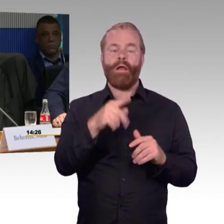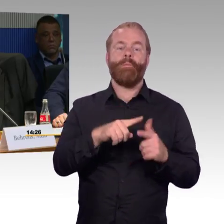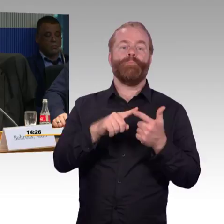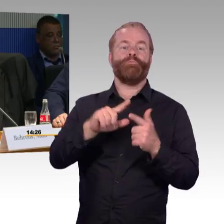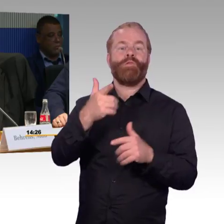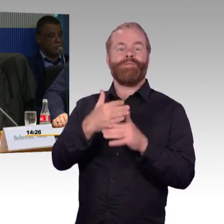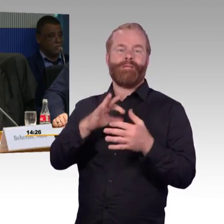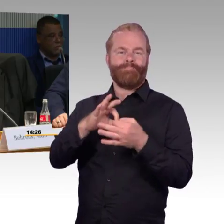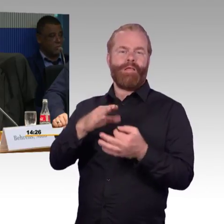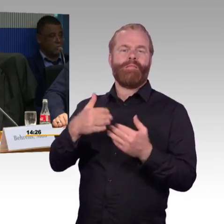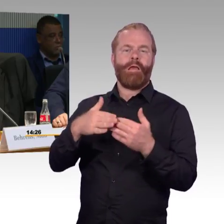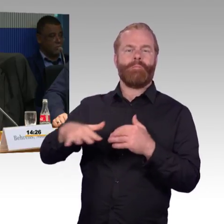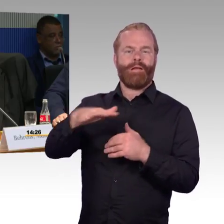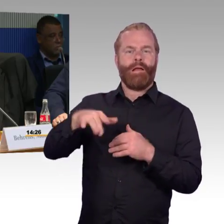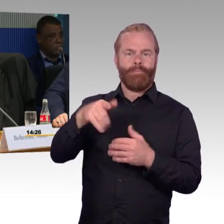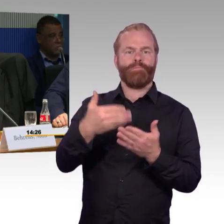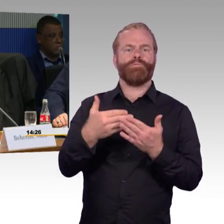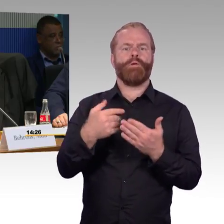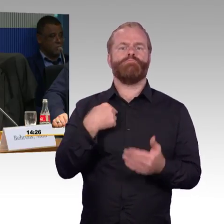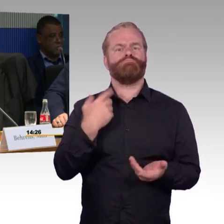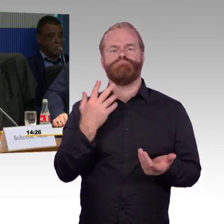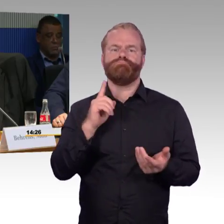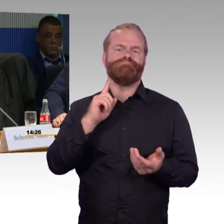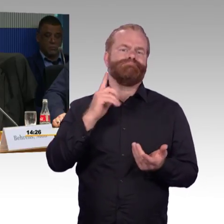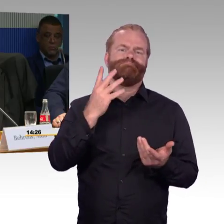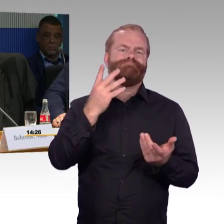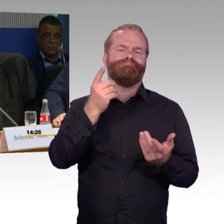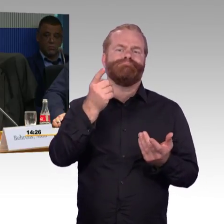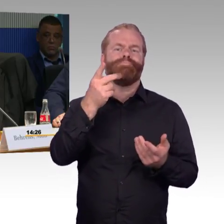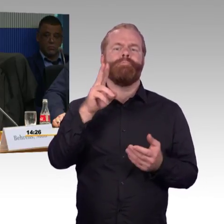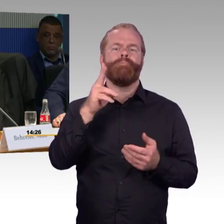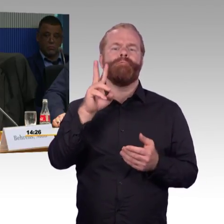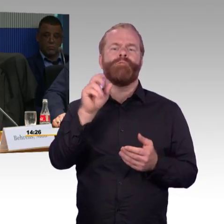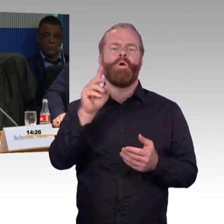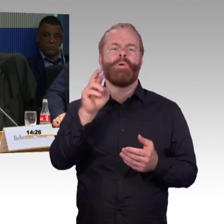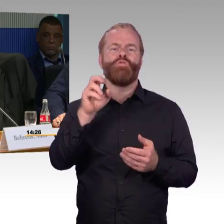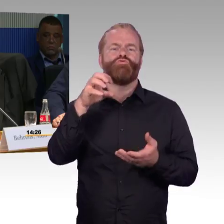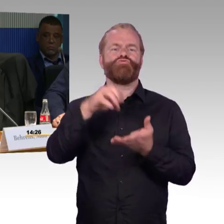hätte ich keine Möglichkeit, in den Bahnhof Wolmirstedt zu kommen. Wolmirstedt ist eine Stadt mit 11.000 Einwohner,